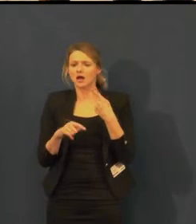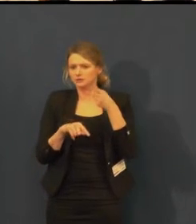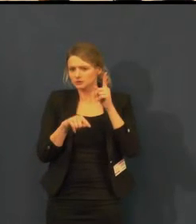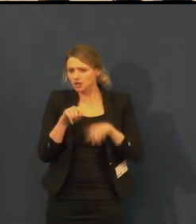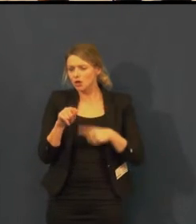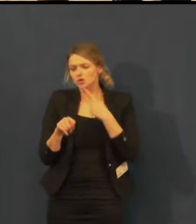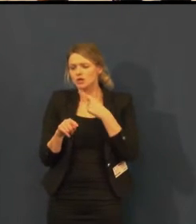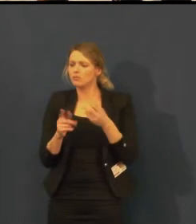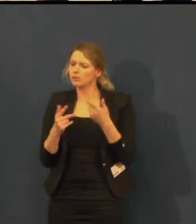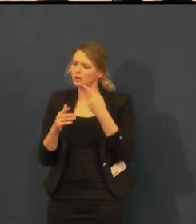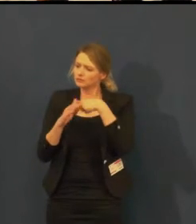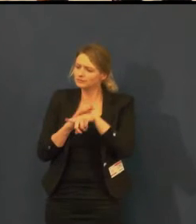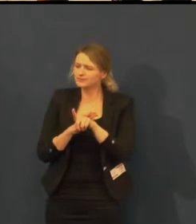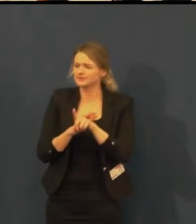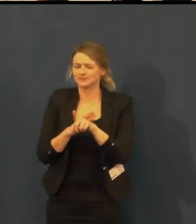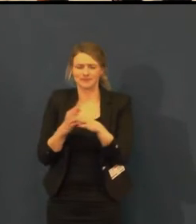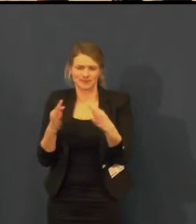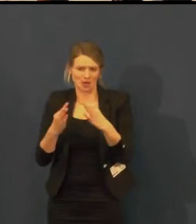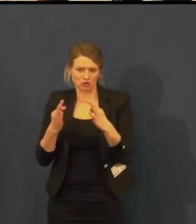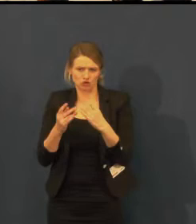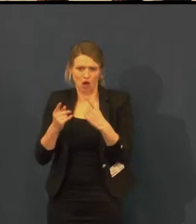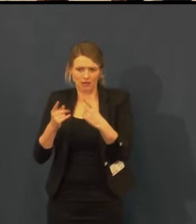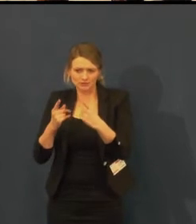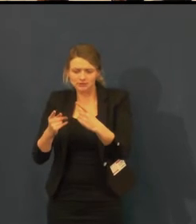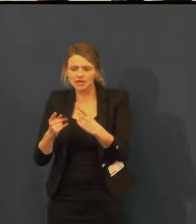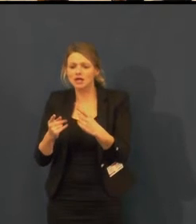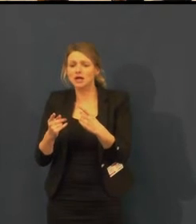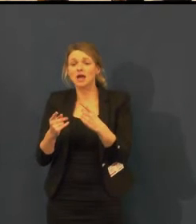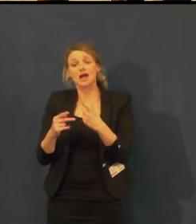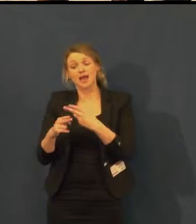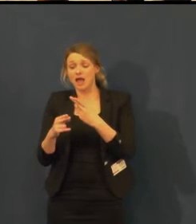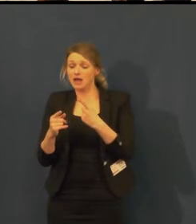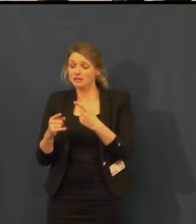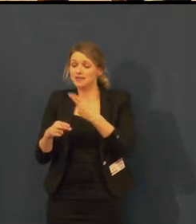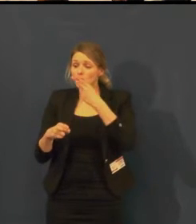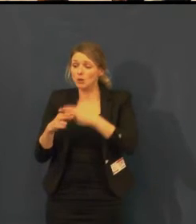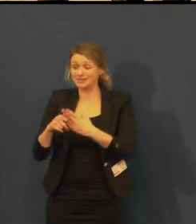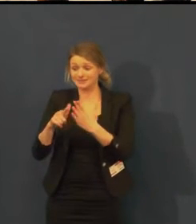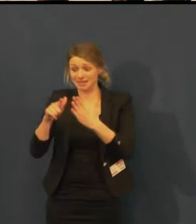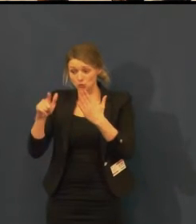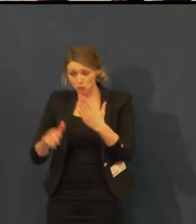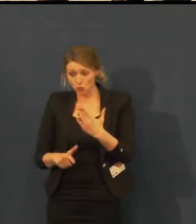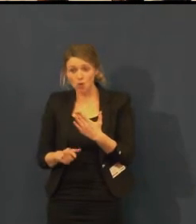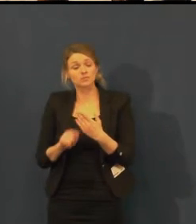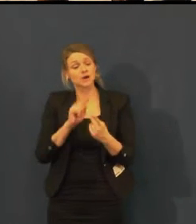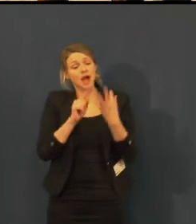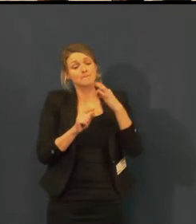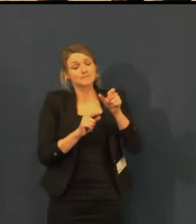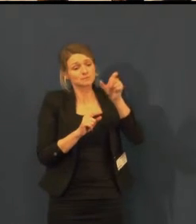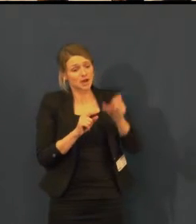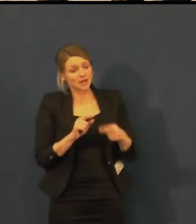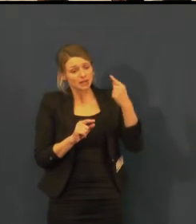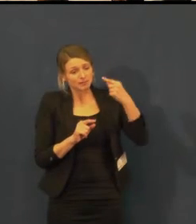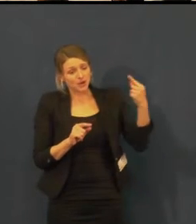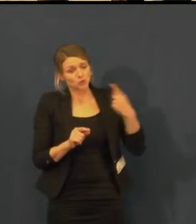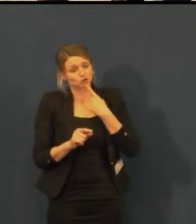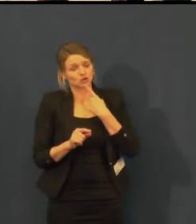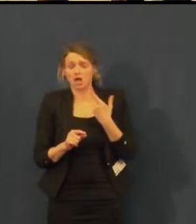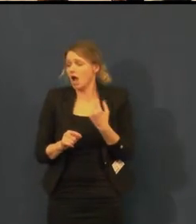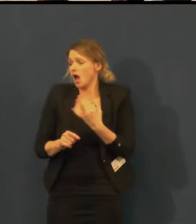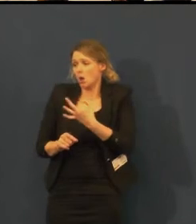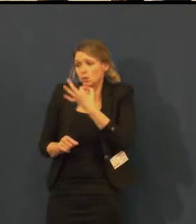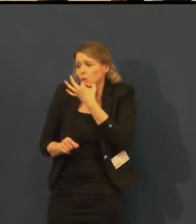A ona mi řekla: "Já nepojedu v noci domů, bojím se, protože neslyším, jak za mnou někdo jde".